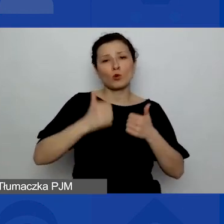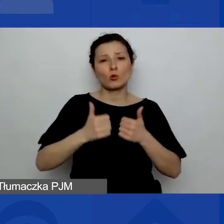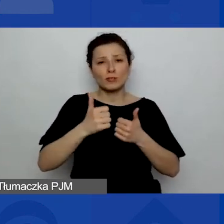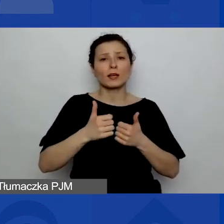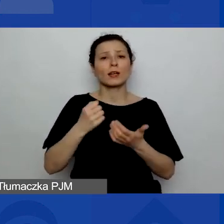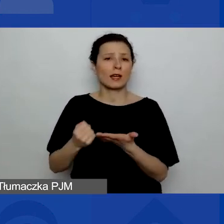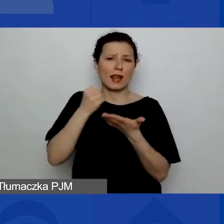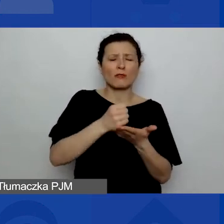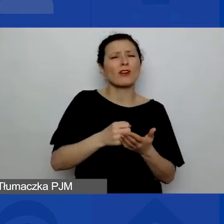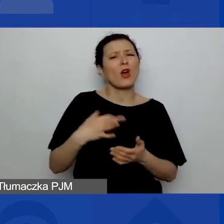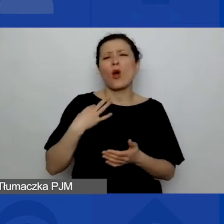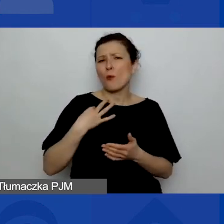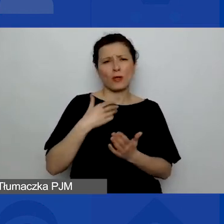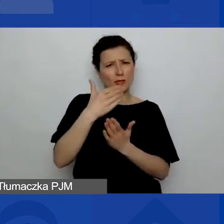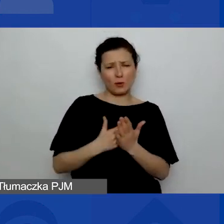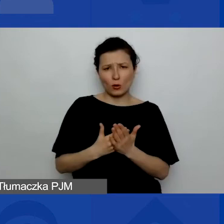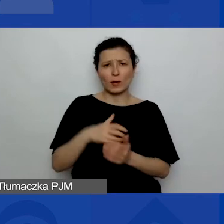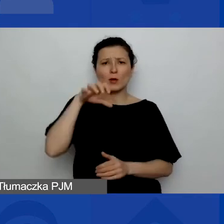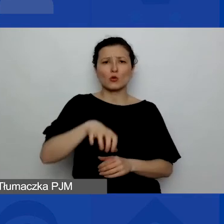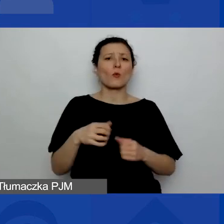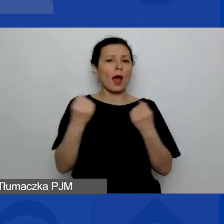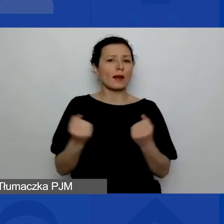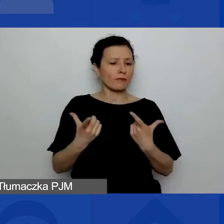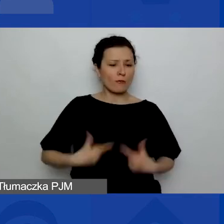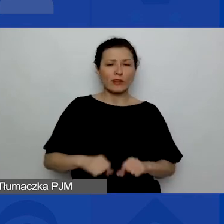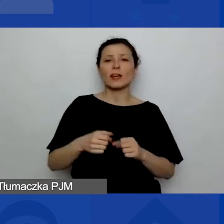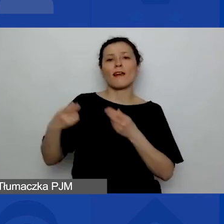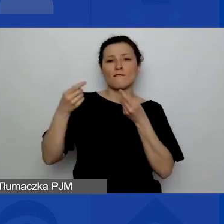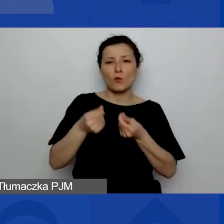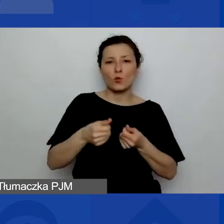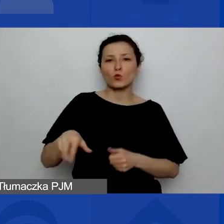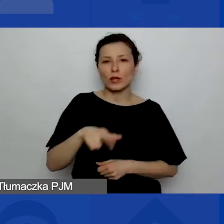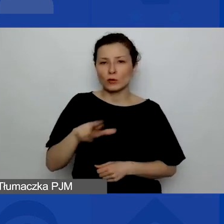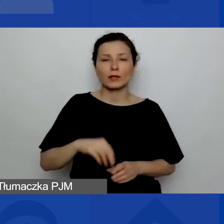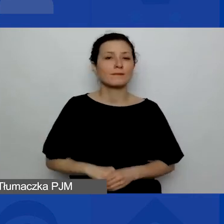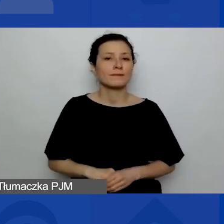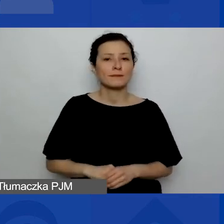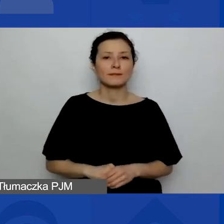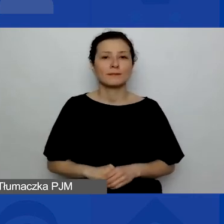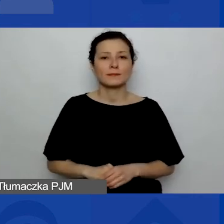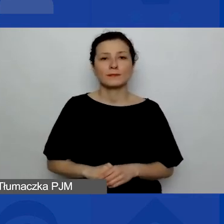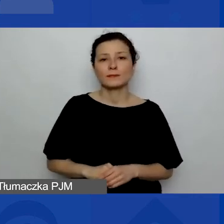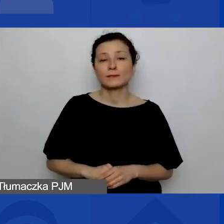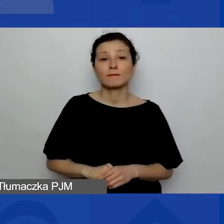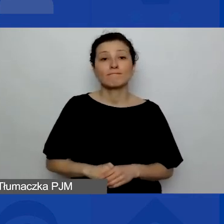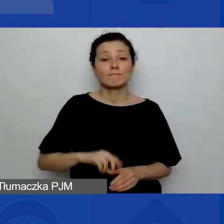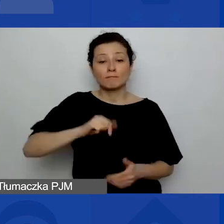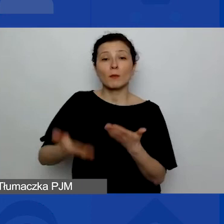w Programie Aktywni Obywatele - Fundusz Regionalny? Proponujemy trzy odpowiedzi.